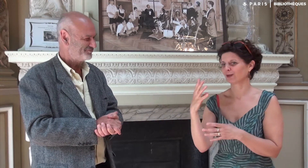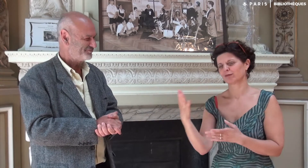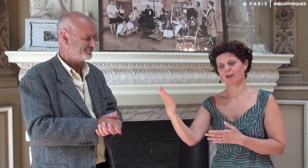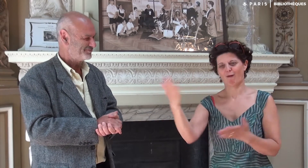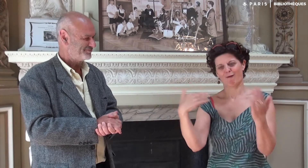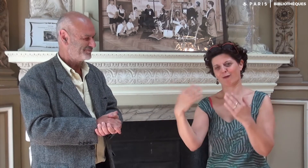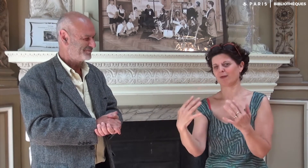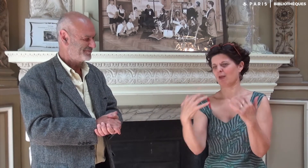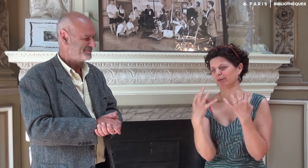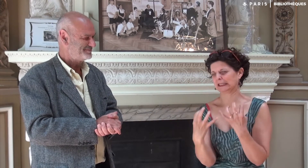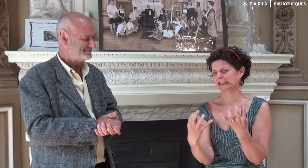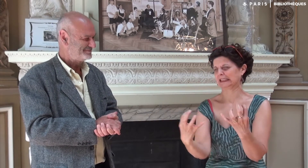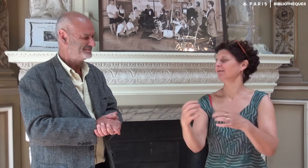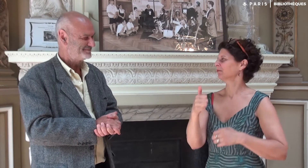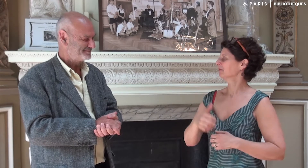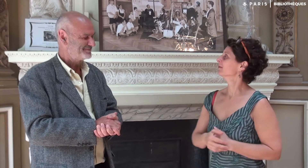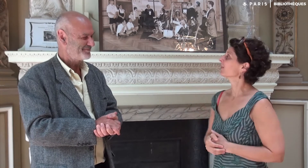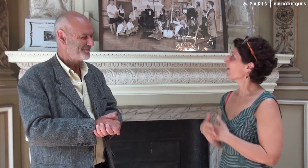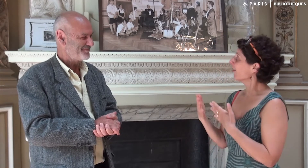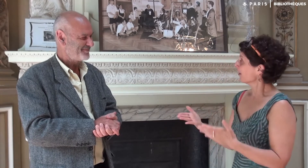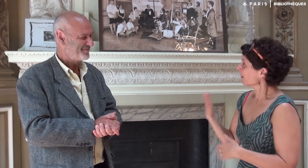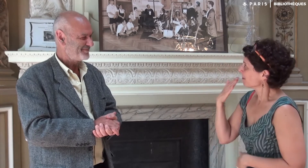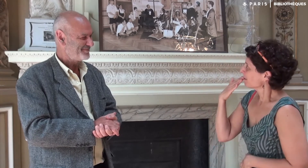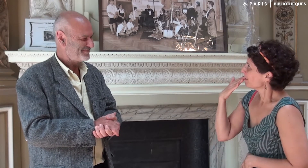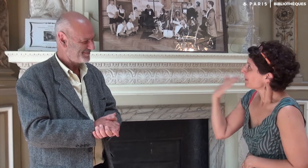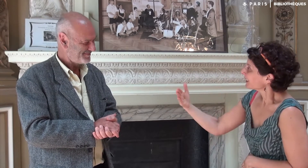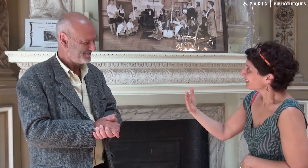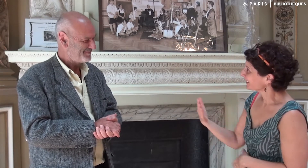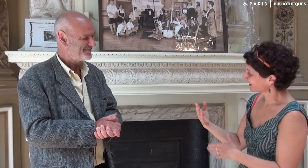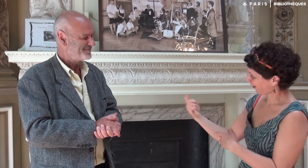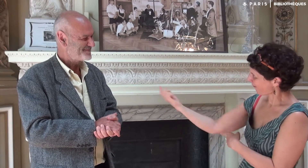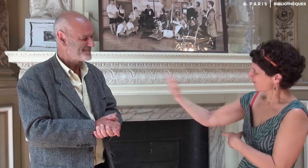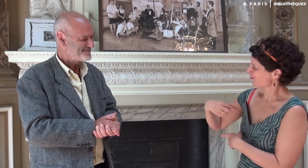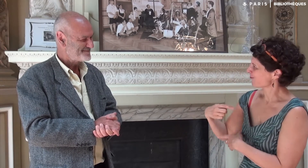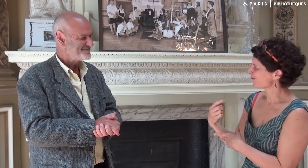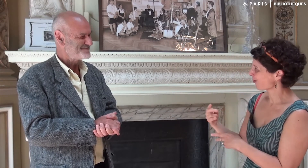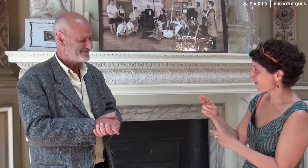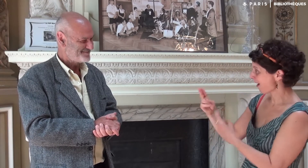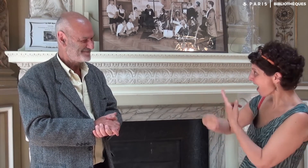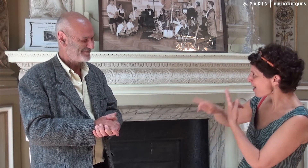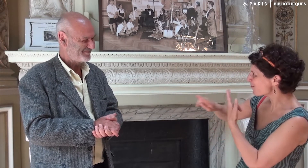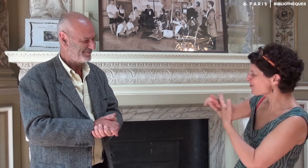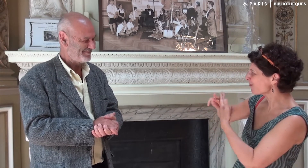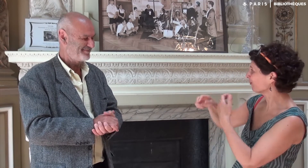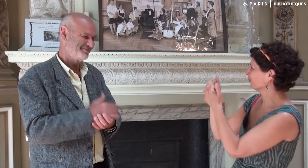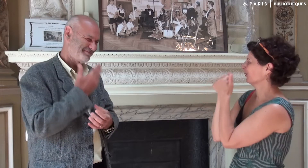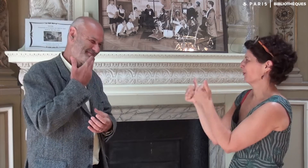Et que vous viendrez nombreux. Je te remercie d’être venu et d’avoir répondu à mes questions.